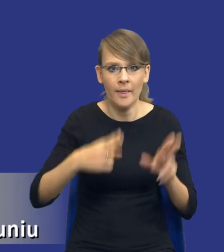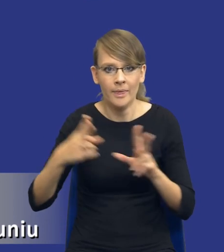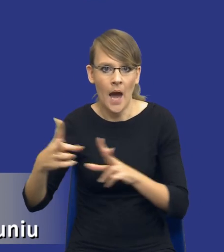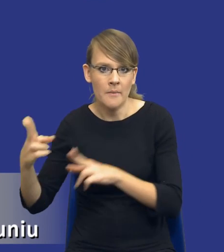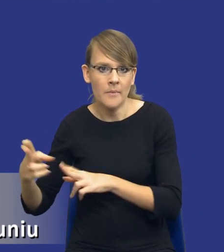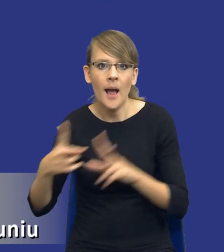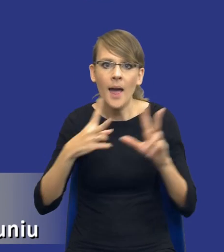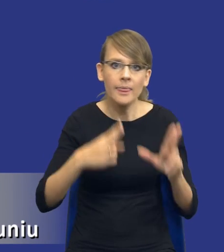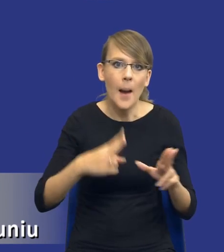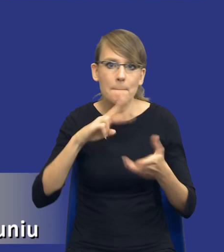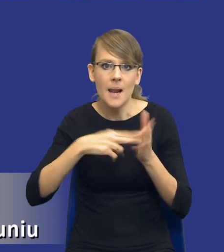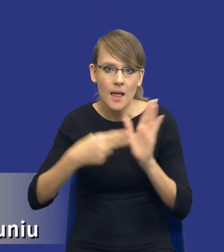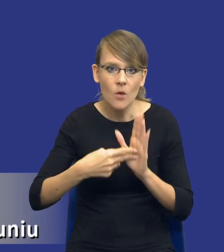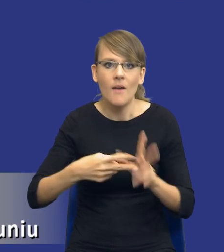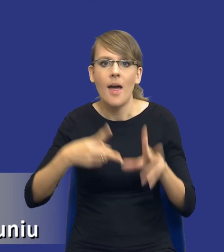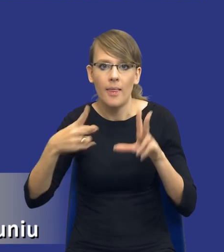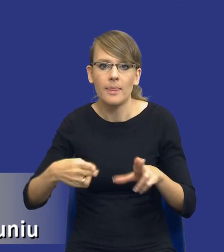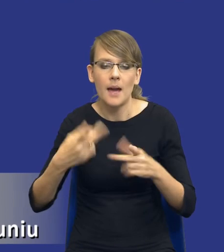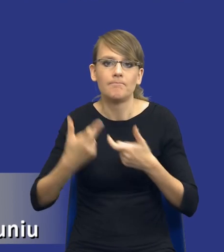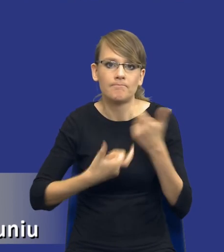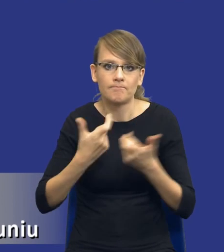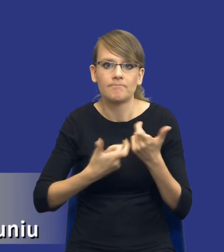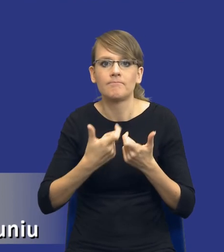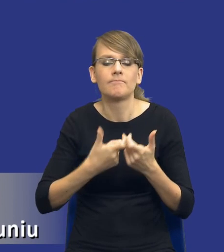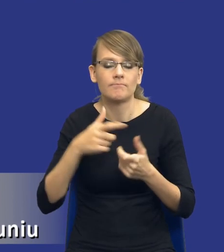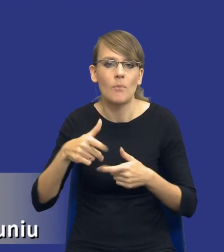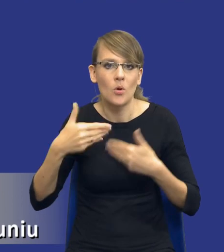mamy etap już przeprowadzenia postępowania o udzielenie zamówienia publicznego i mamy